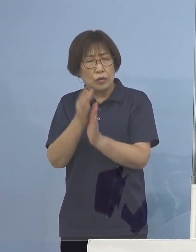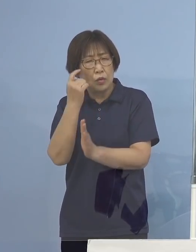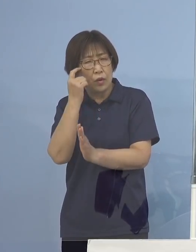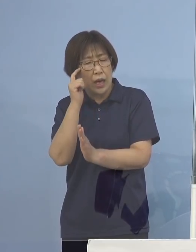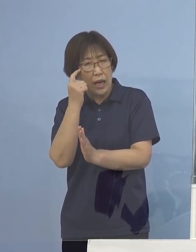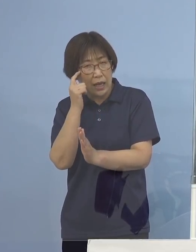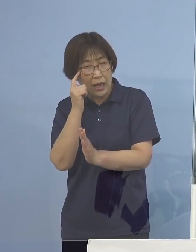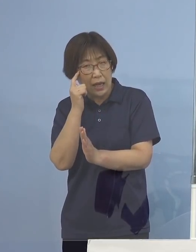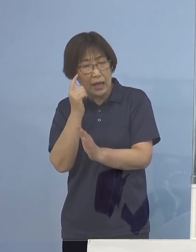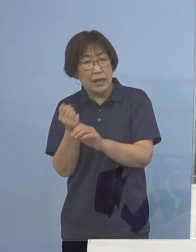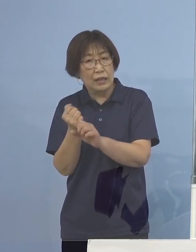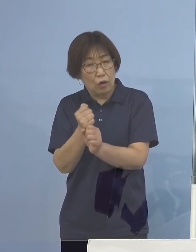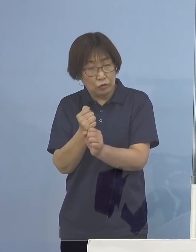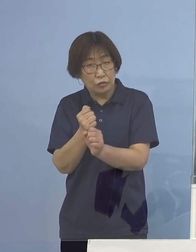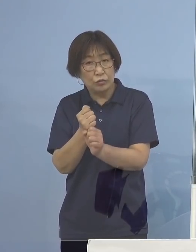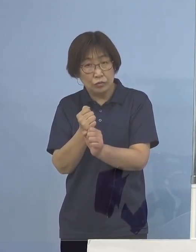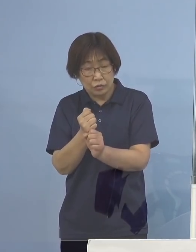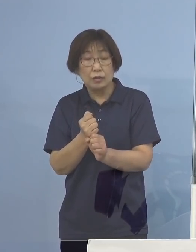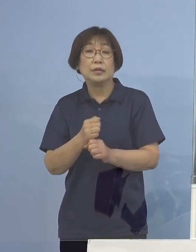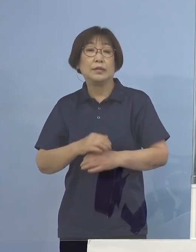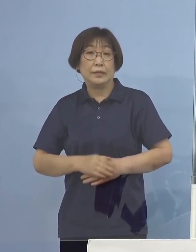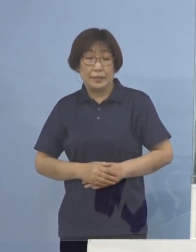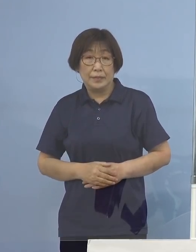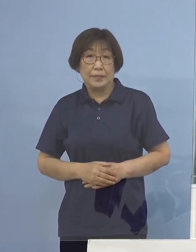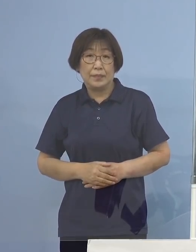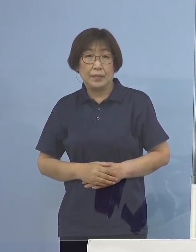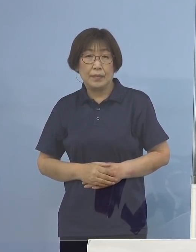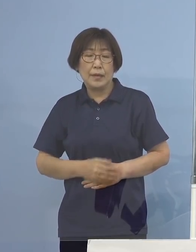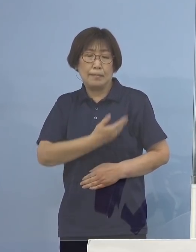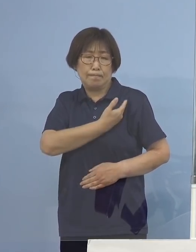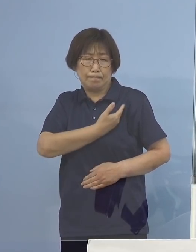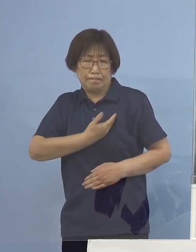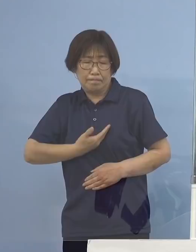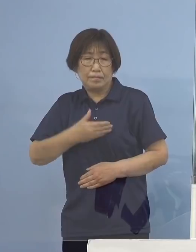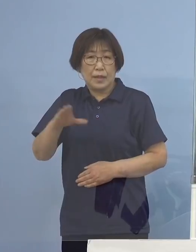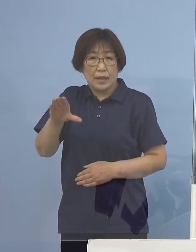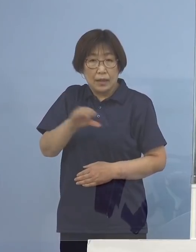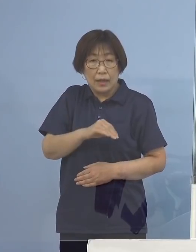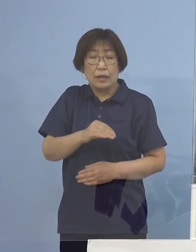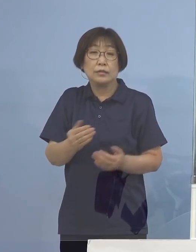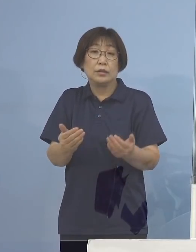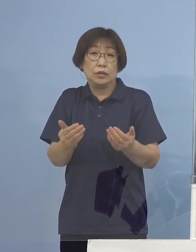そしてどうしてもやはり帰らざるを得ないんだ こうした皆様方には